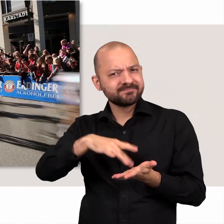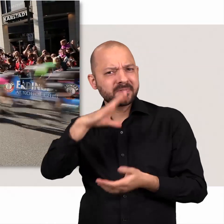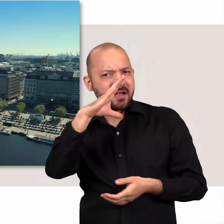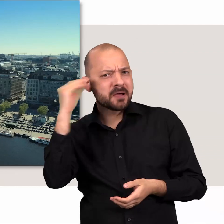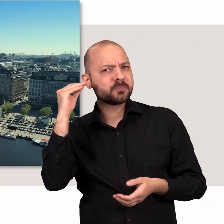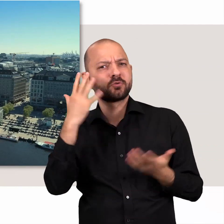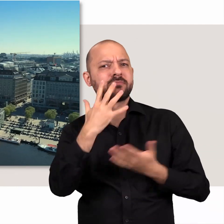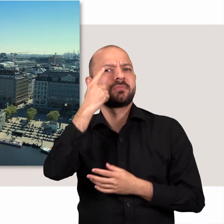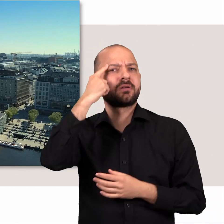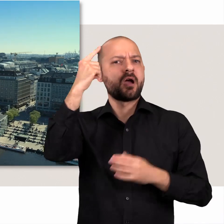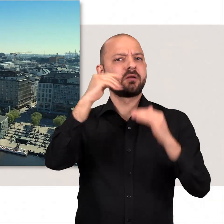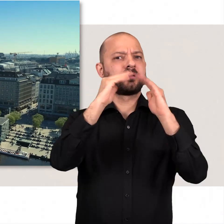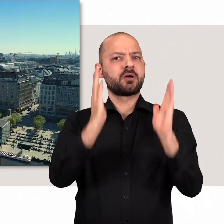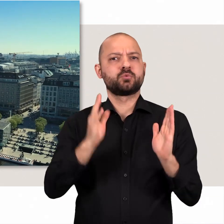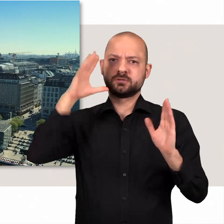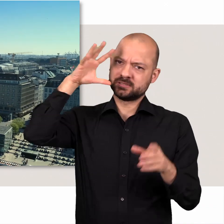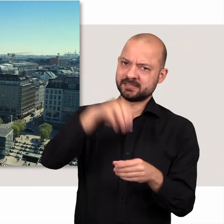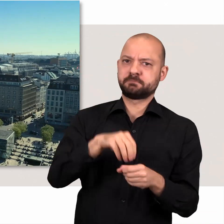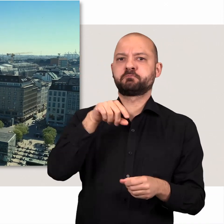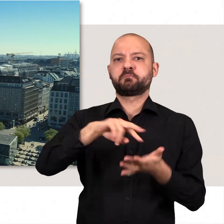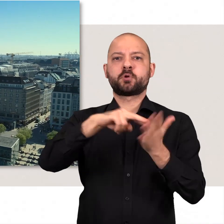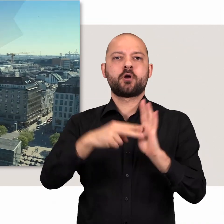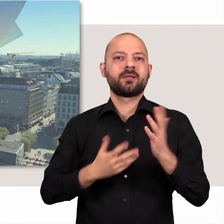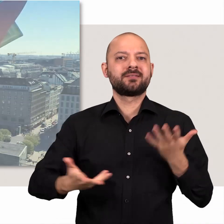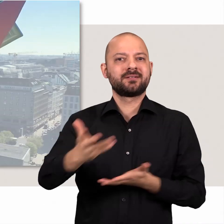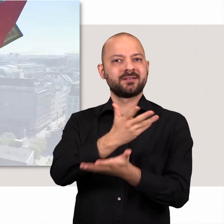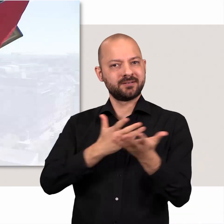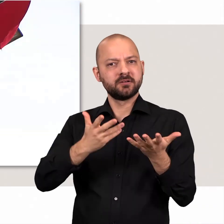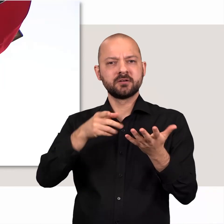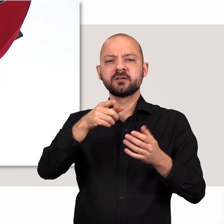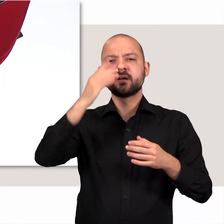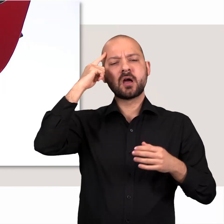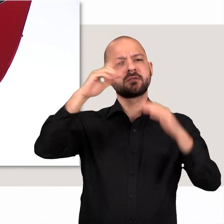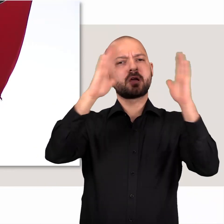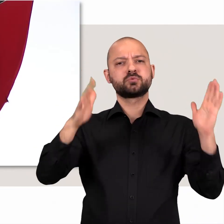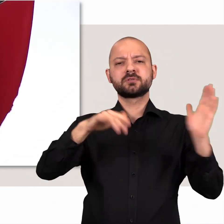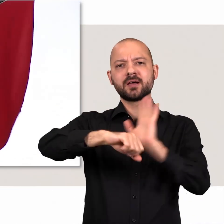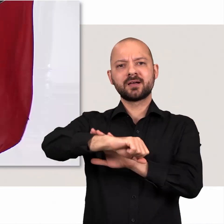Und mitten in Hamburg – im Rathaus – wird diese Politik gemacht.